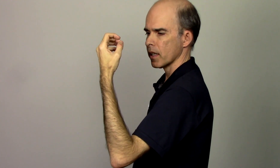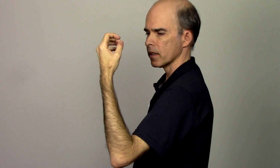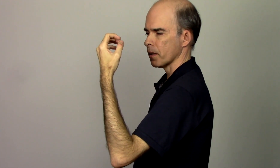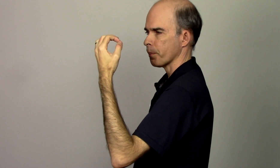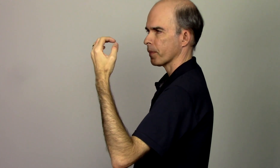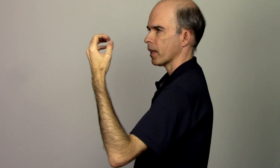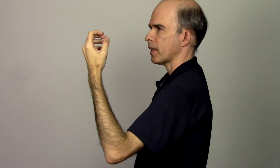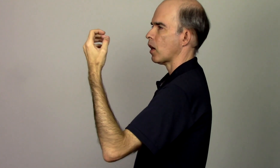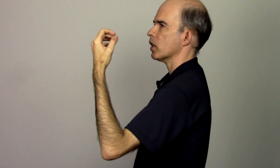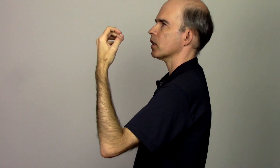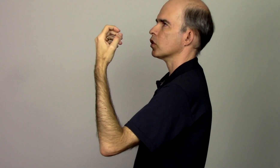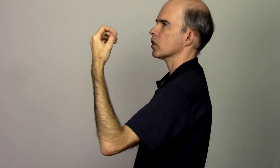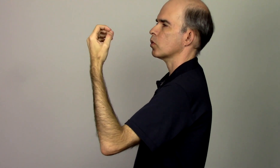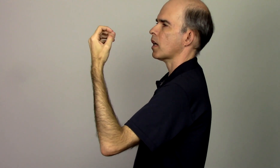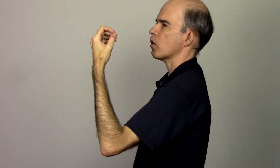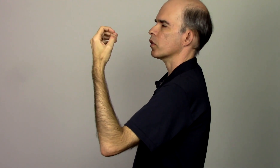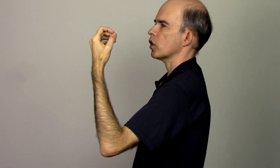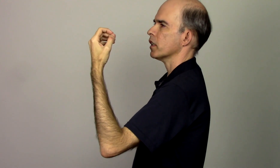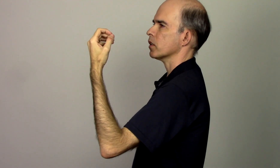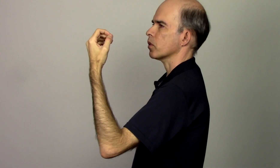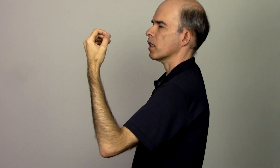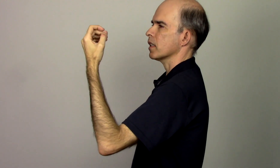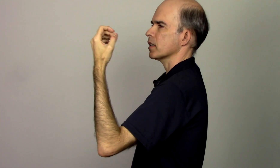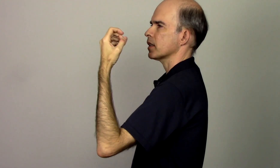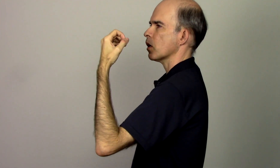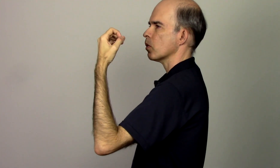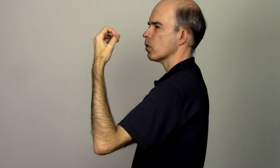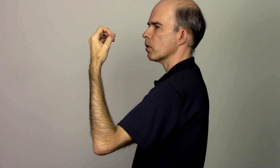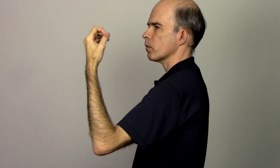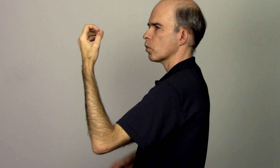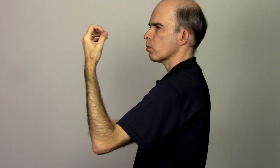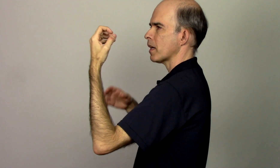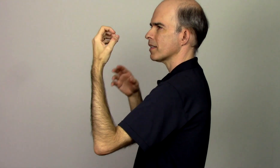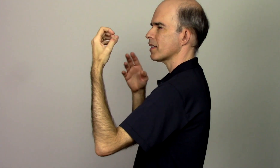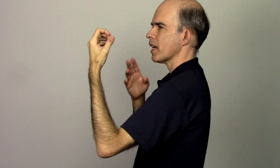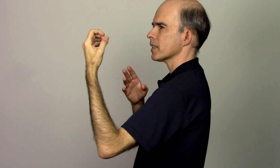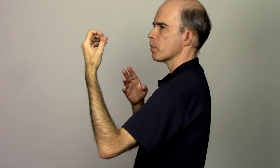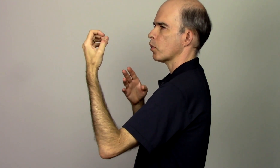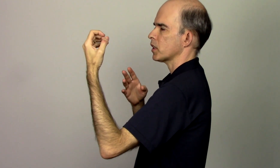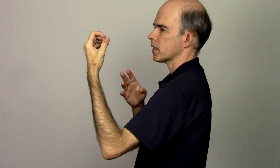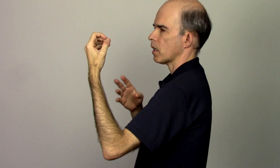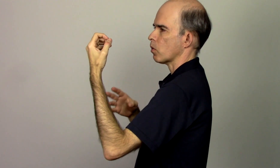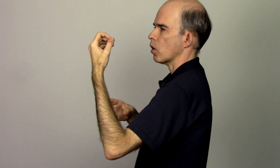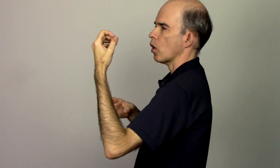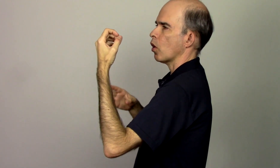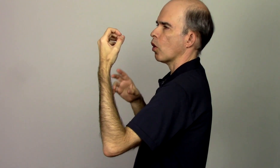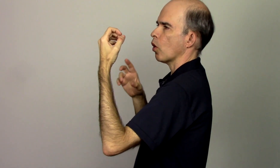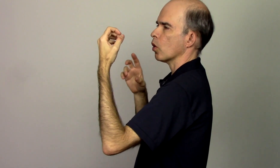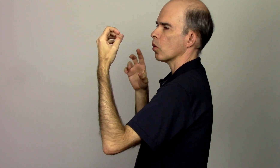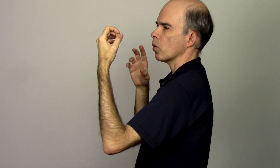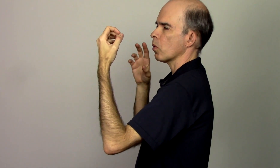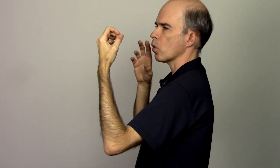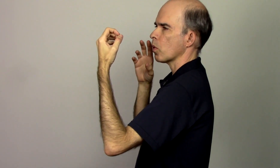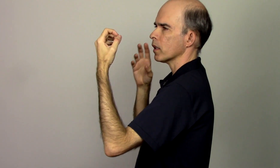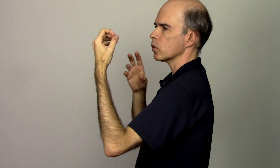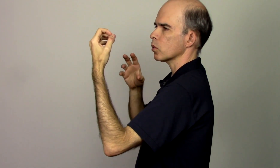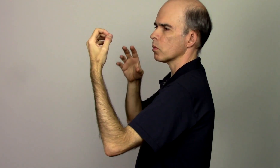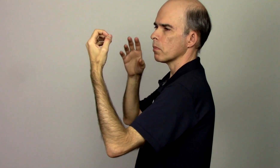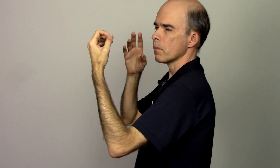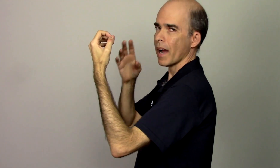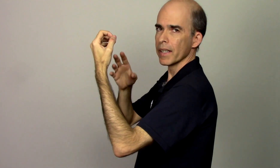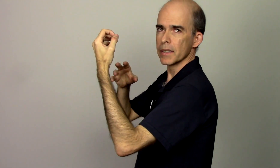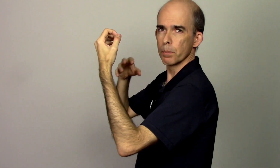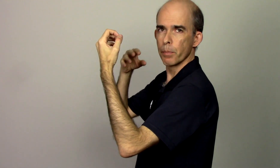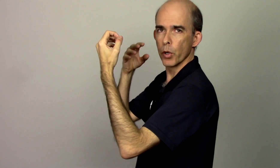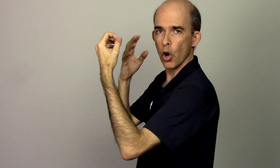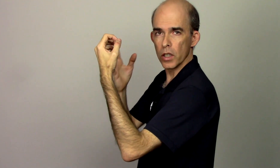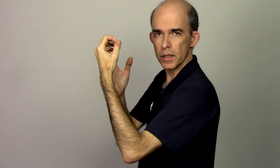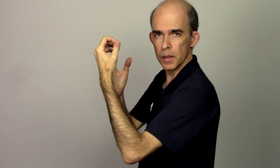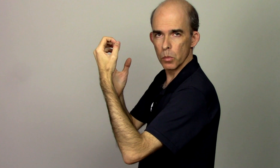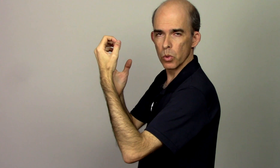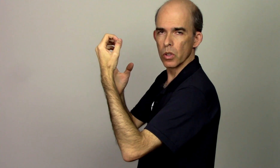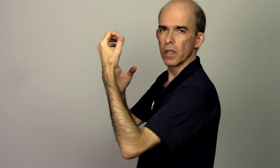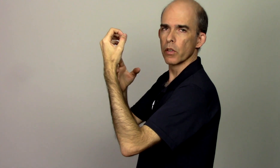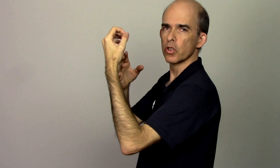na hora de segurar o violino se eu manter essa posição ou o quanto mais próximo eu